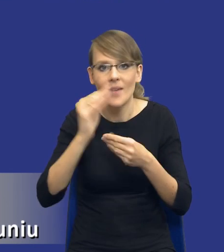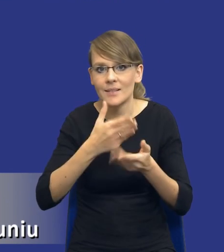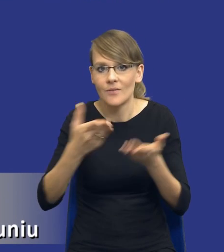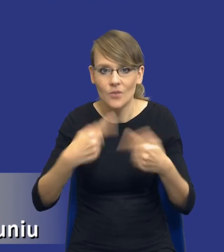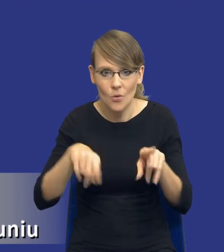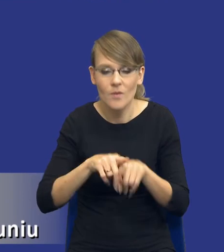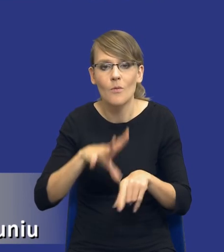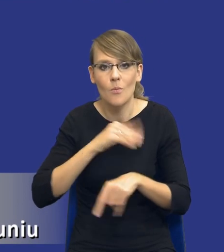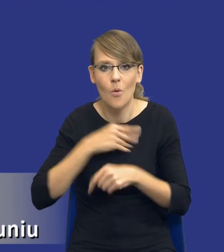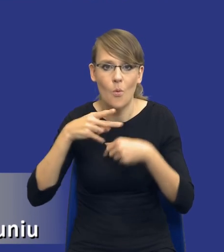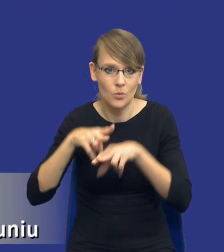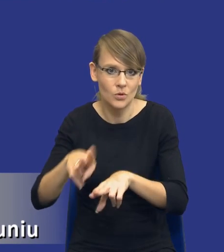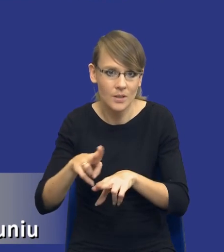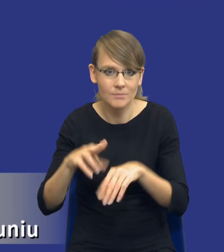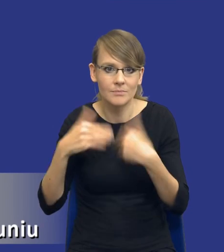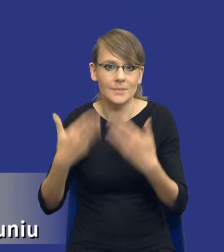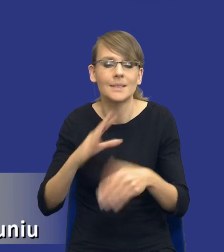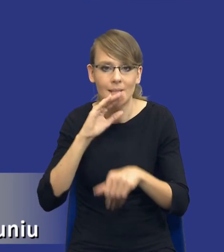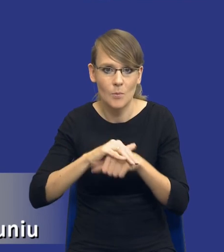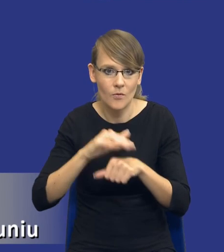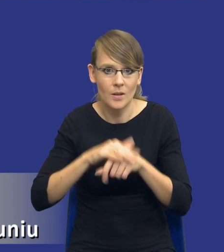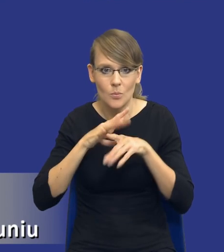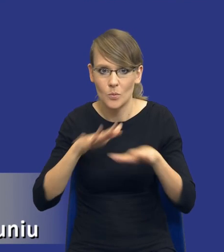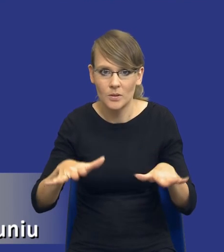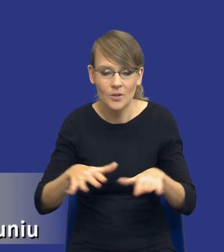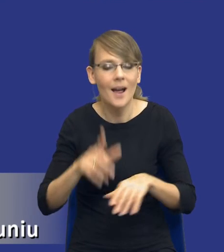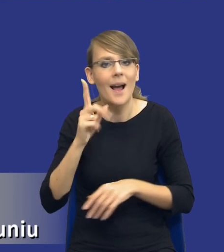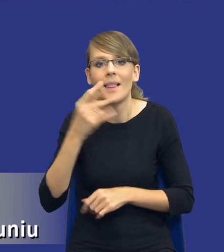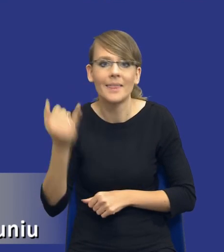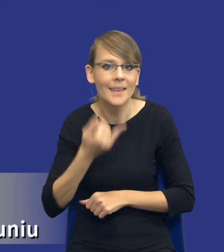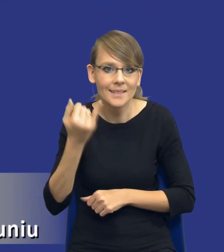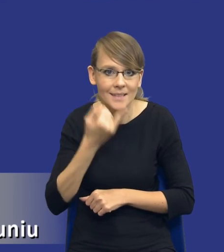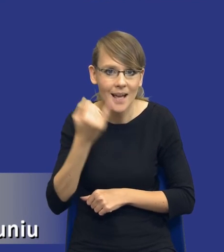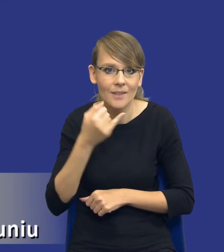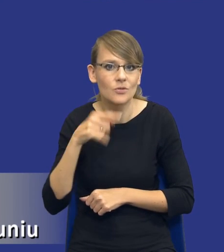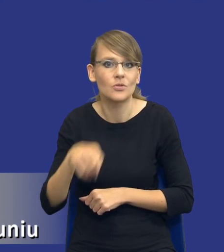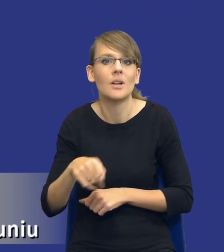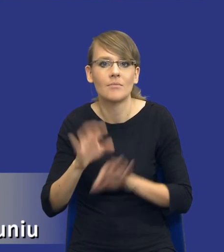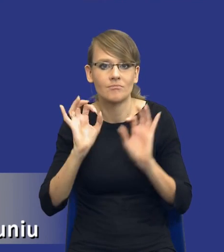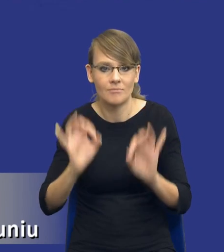uczestniczyć w udzielaniu zamówienia publicznego. Nie zawsze jednak jest to rozwiązanie najbardziej efektywne.